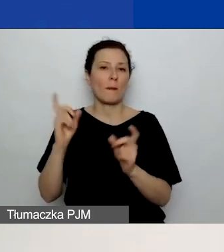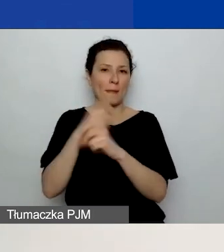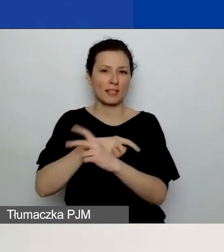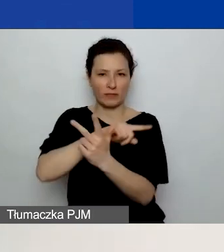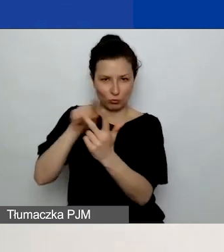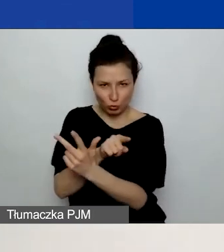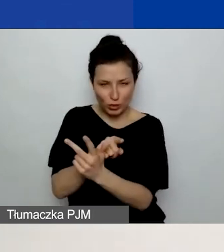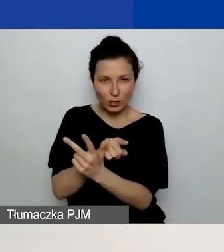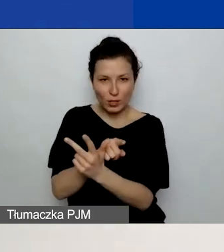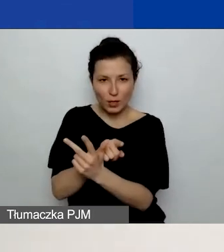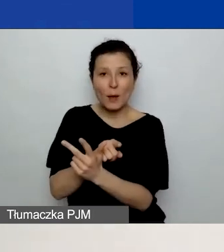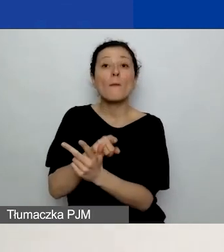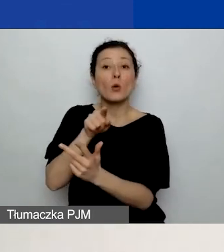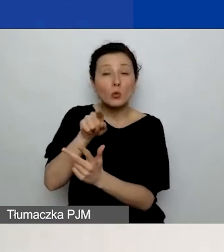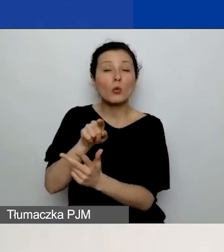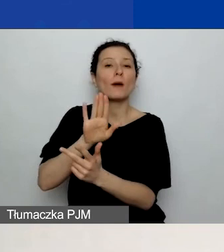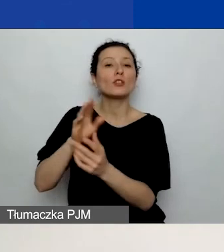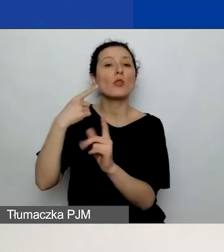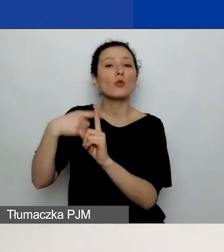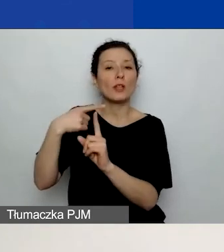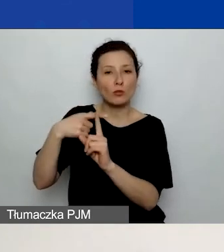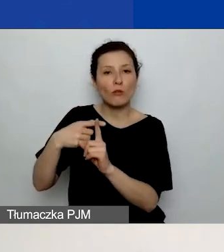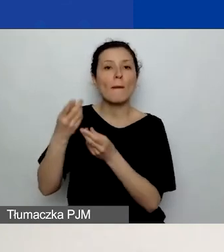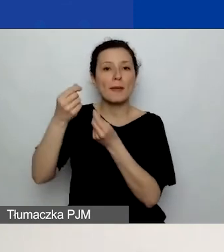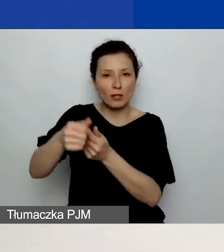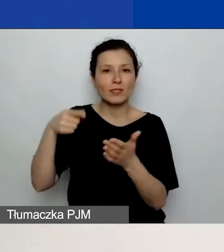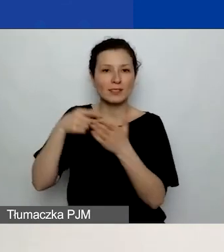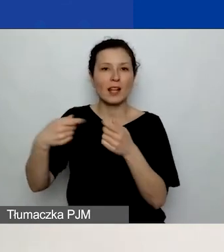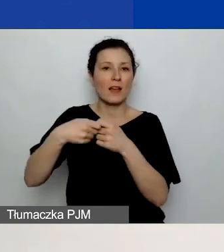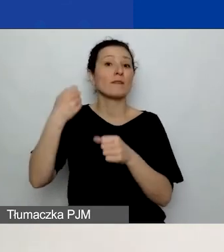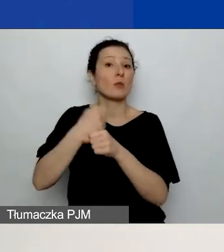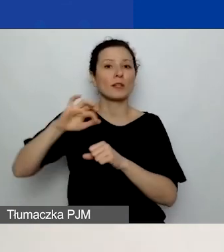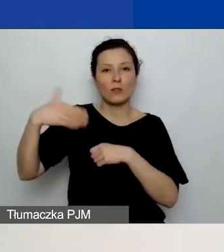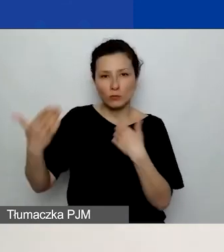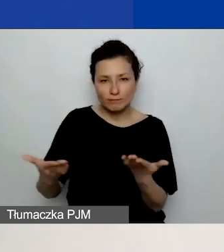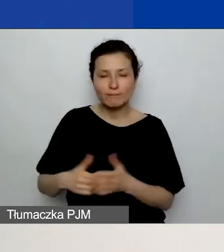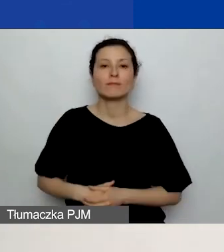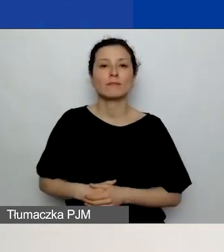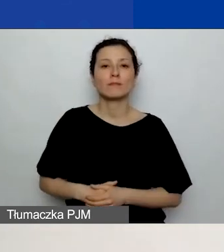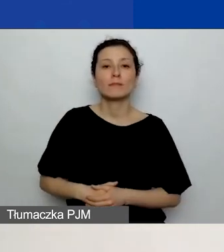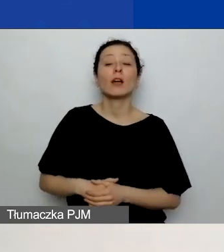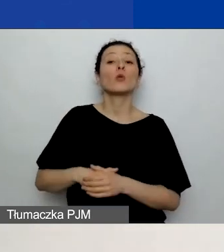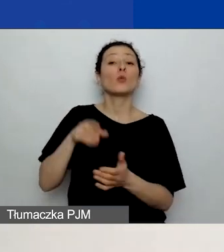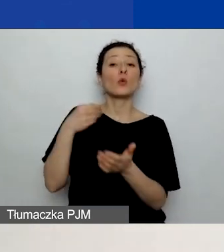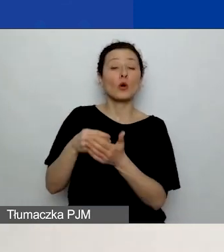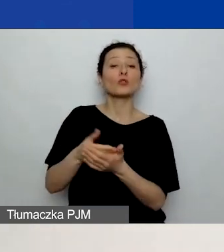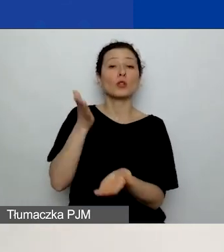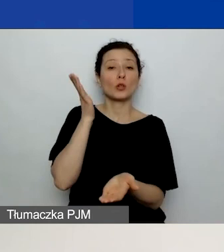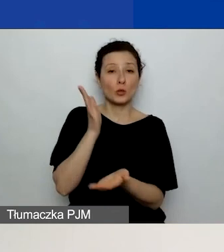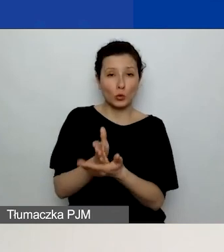przeznaczone dodatkowe środki na współpracę dwustronną. Ich koszty są już wydzielone w tym budżecie podstawowym,